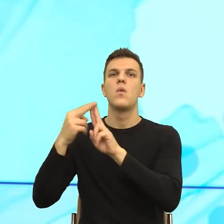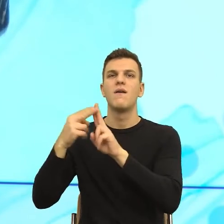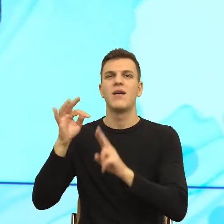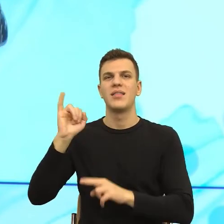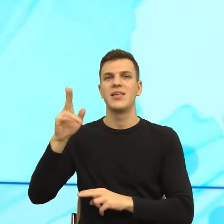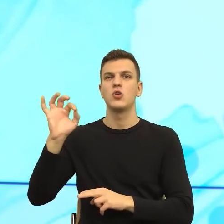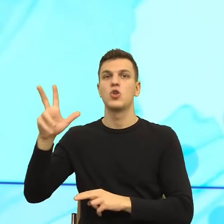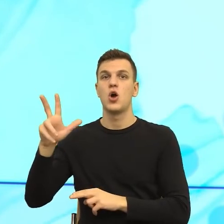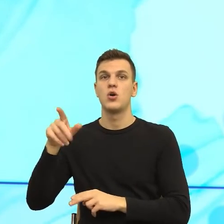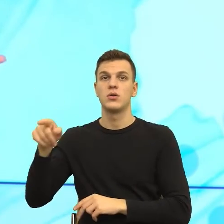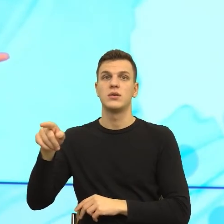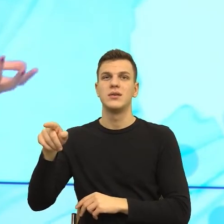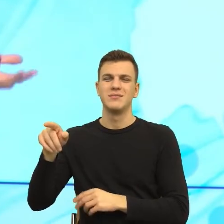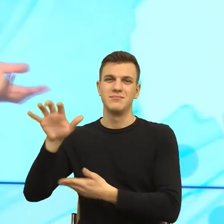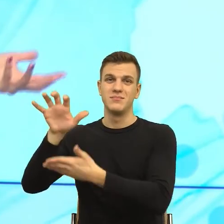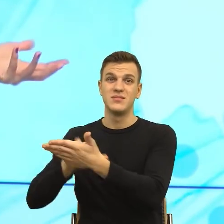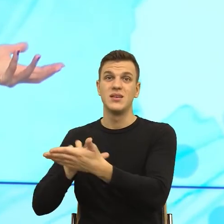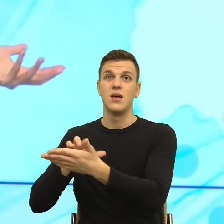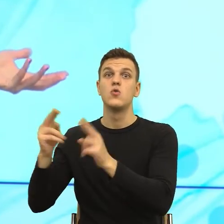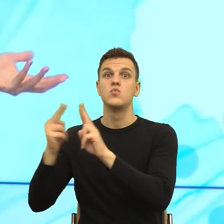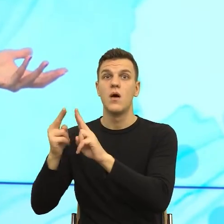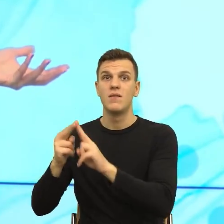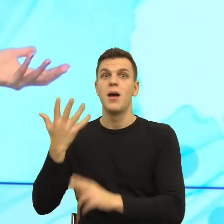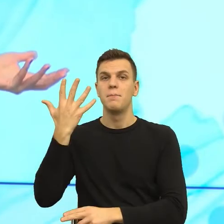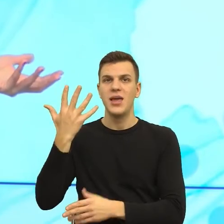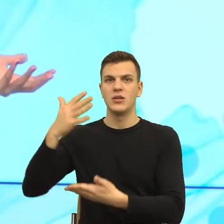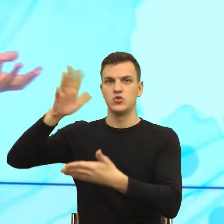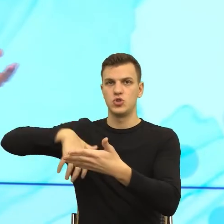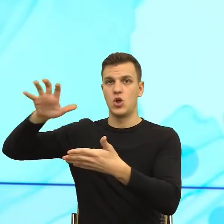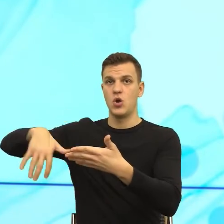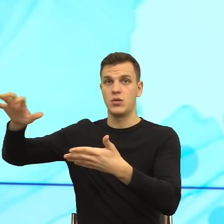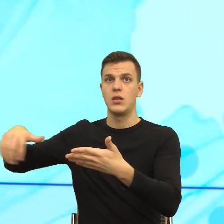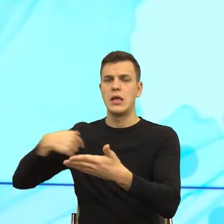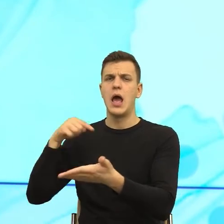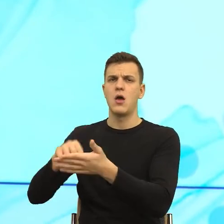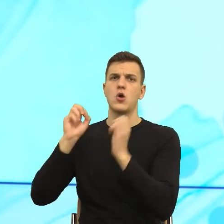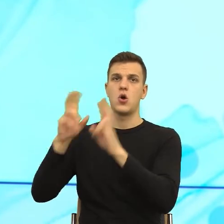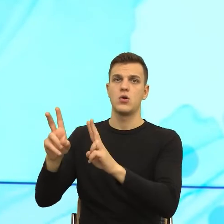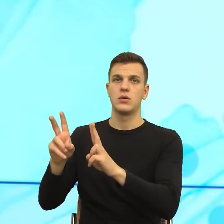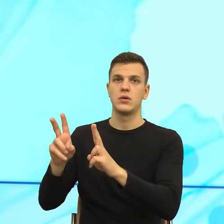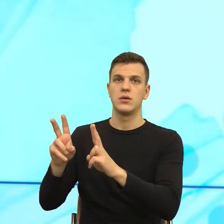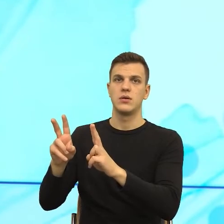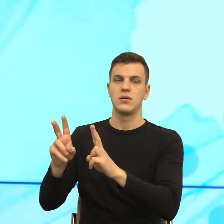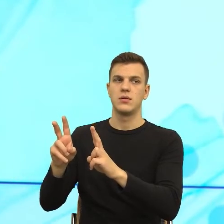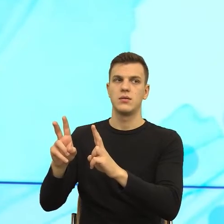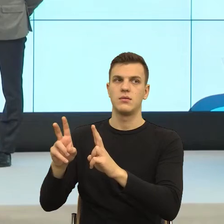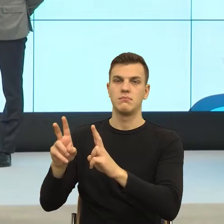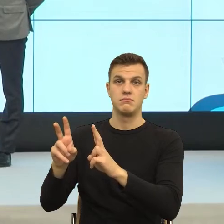No i mam, nie, ale ja tam się zgodziłam na coś, czego nie wiem, więc to są dwie różne rzeczy. I ta druga rzecz to jest manipulacja.